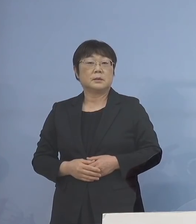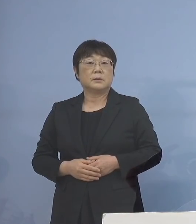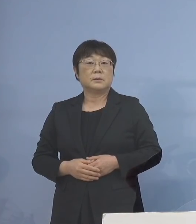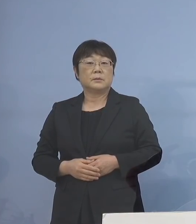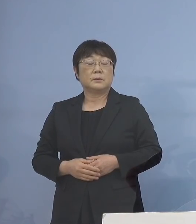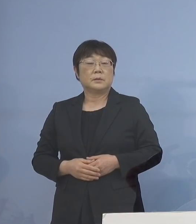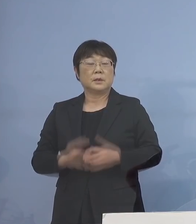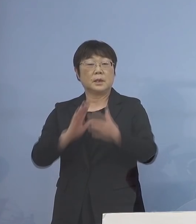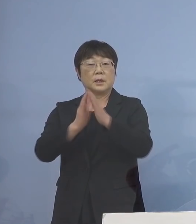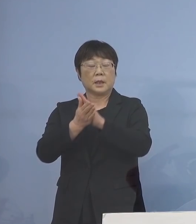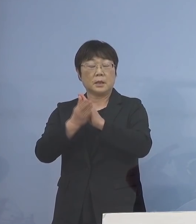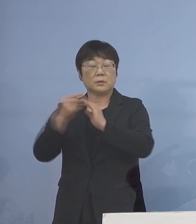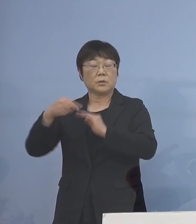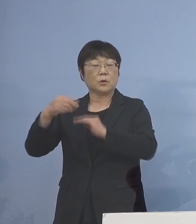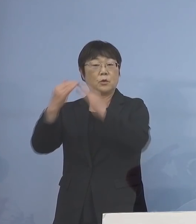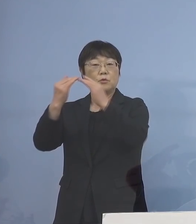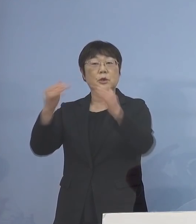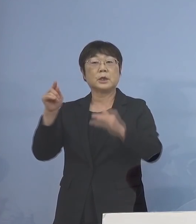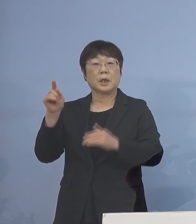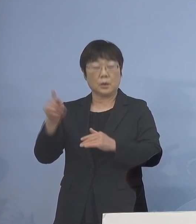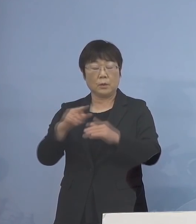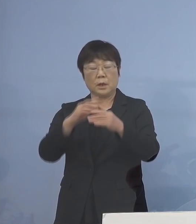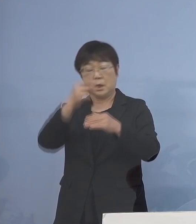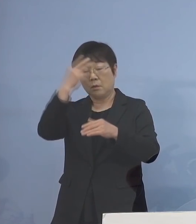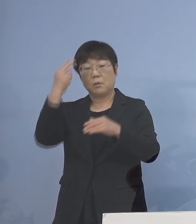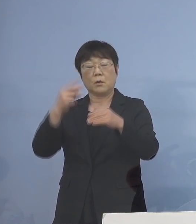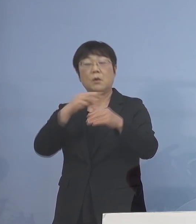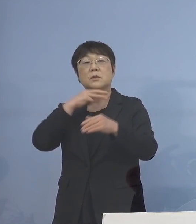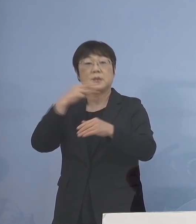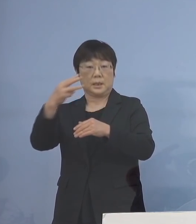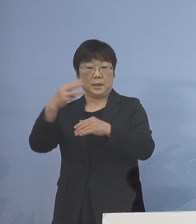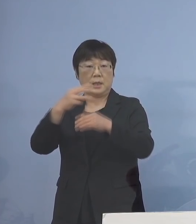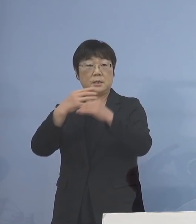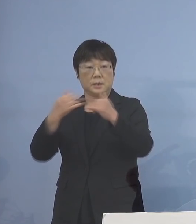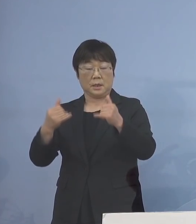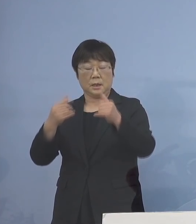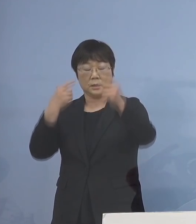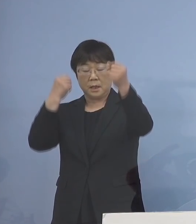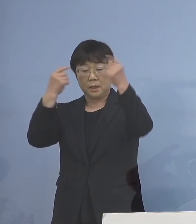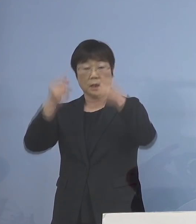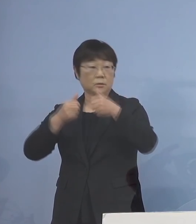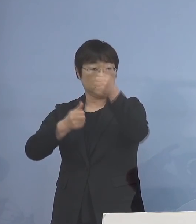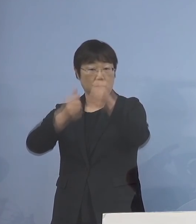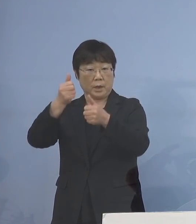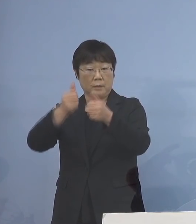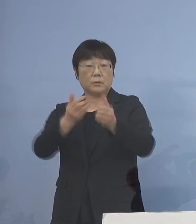県の教育委員会では 高校3年生の皆さん方が大学受験を控える